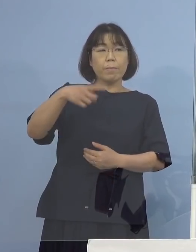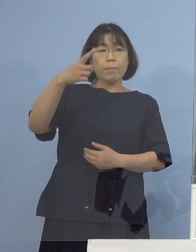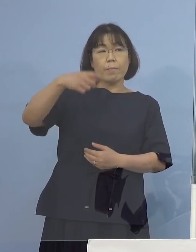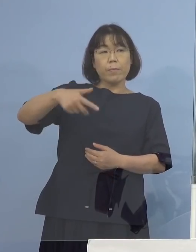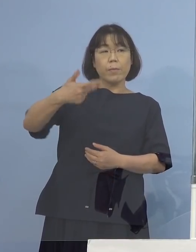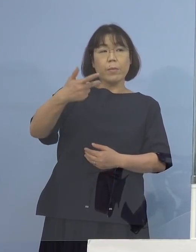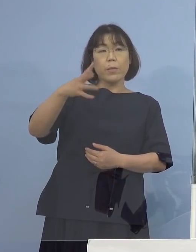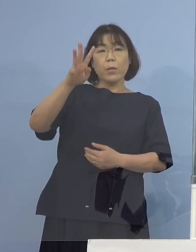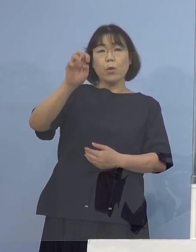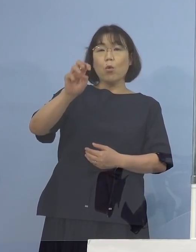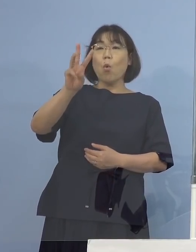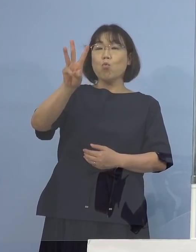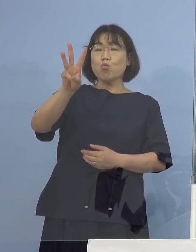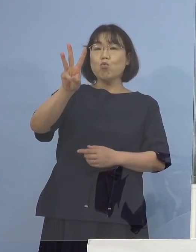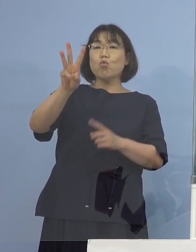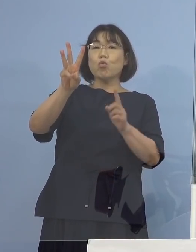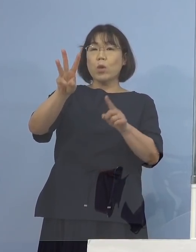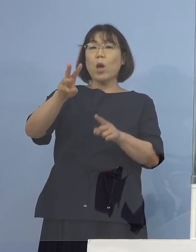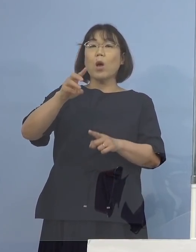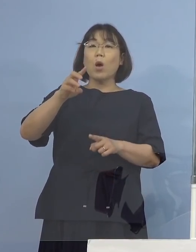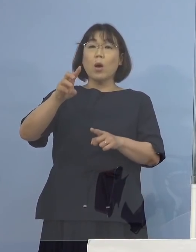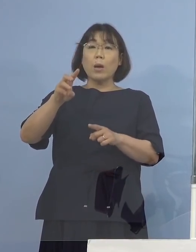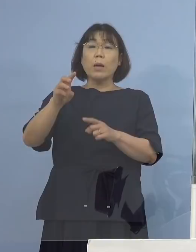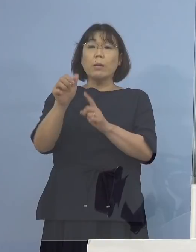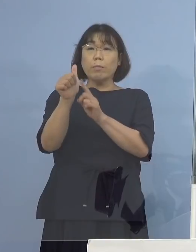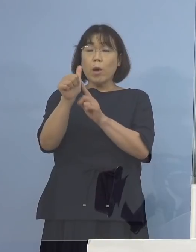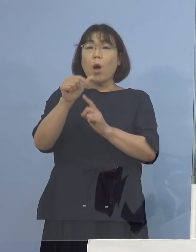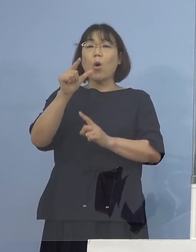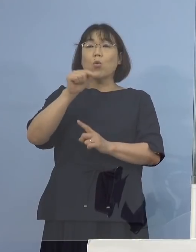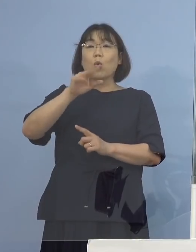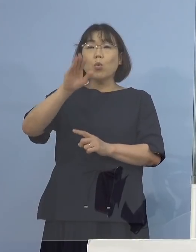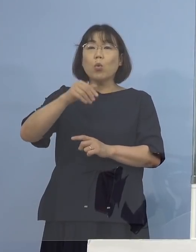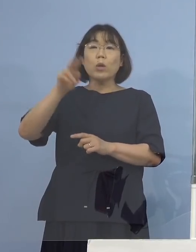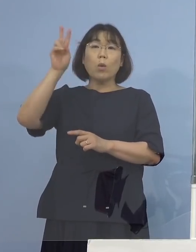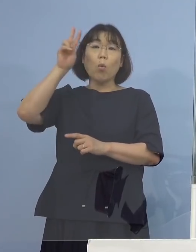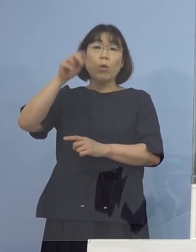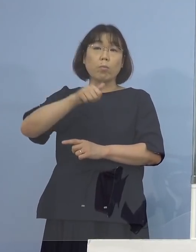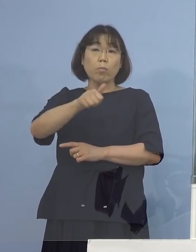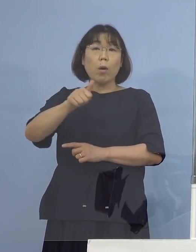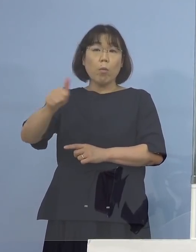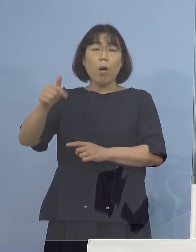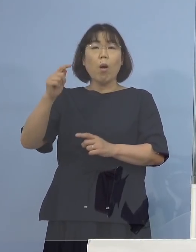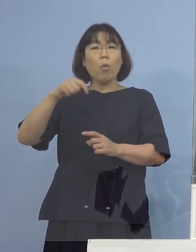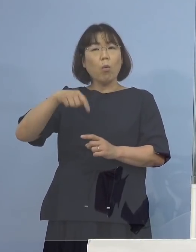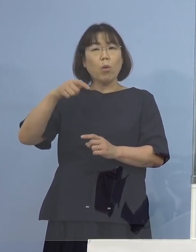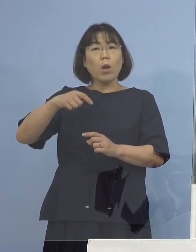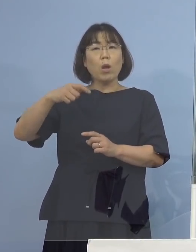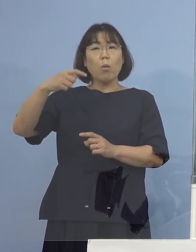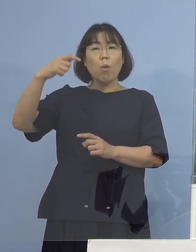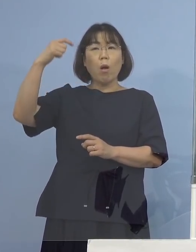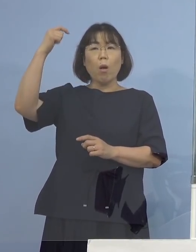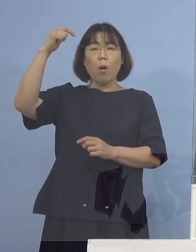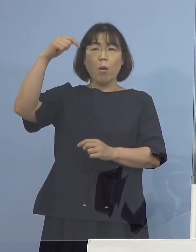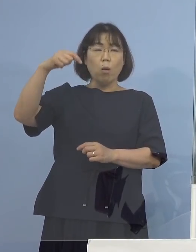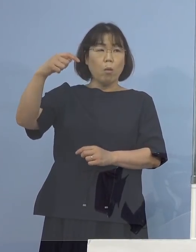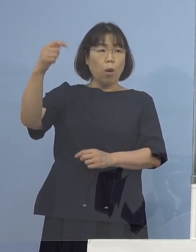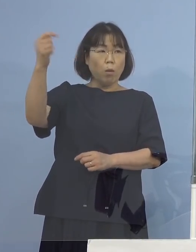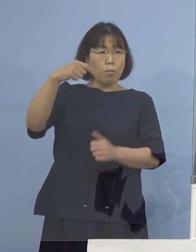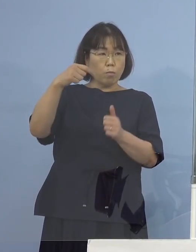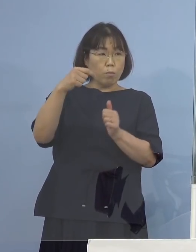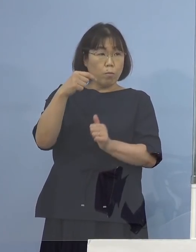鳥取（県）と大阪（府）に行かれていた ということですけれども出張か何かでしょうか